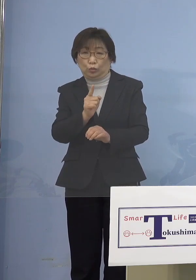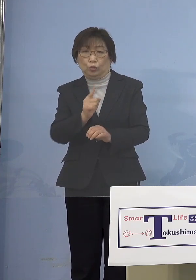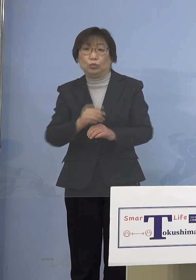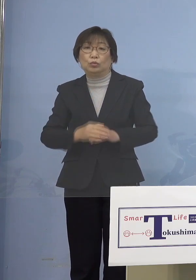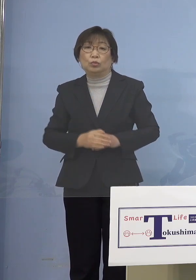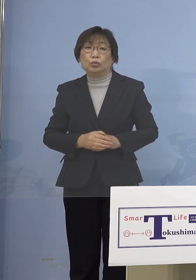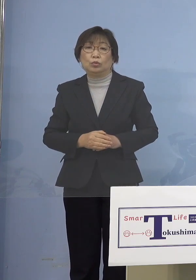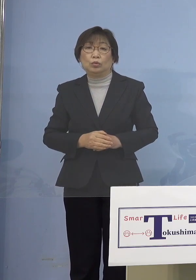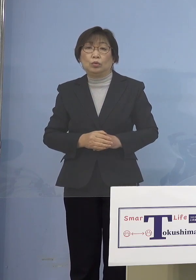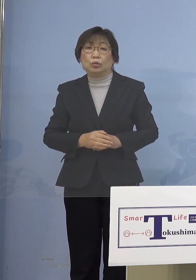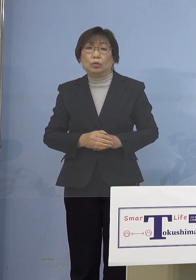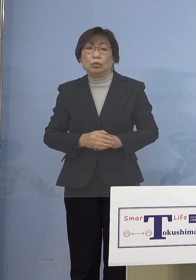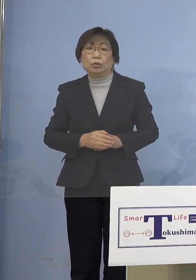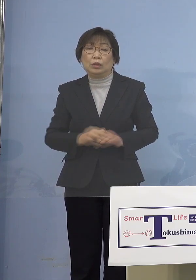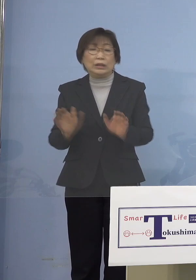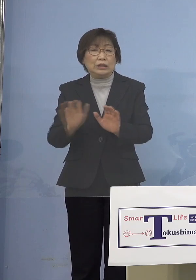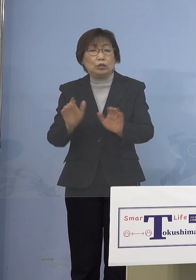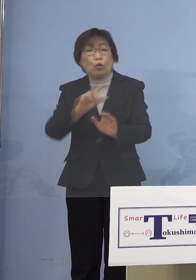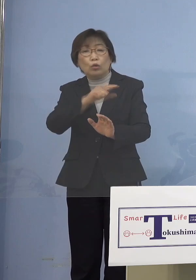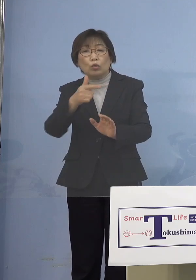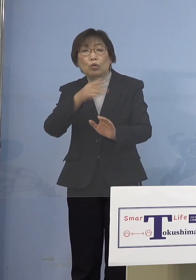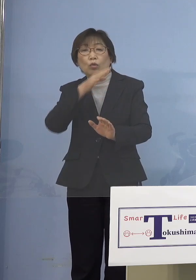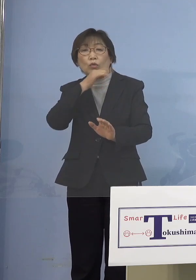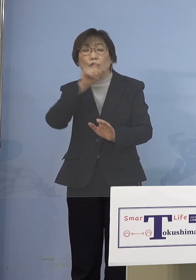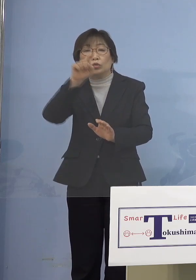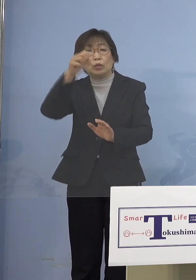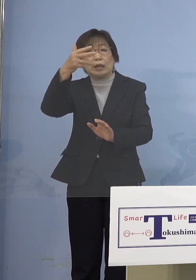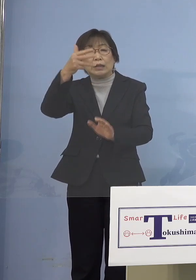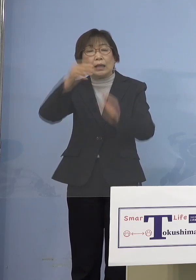18歳未満までということには ならないと思うんですけれどね